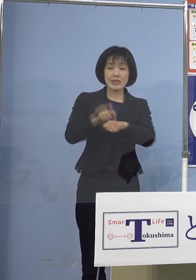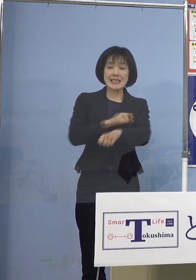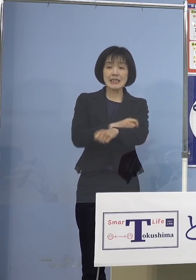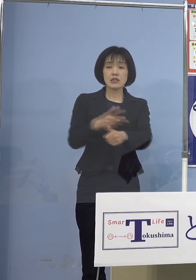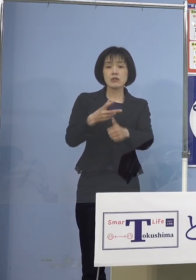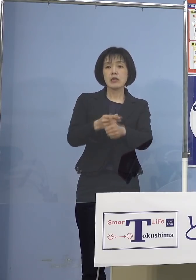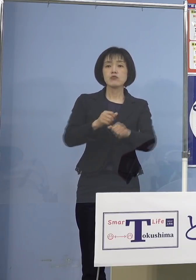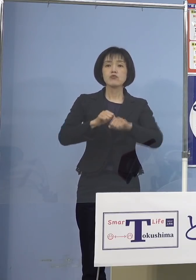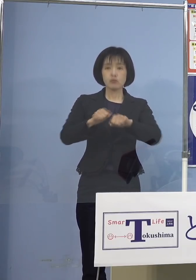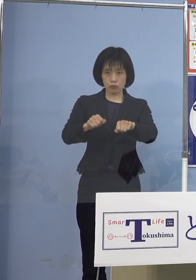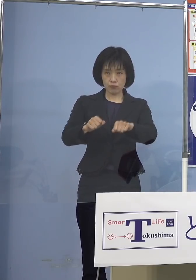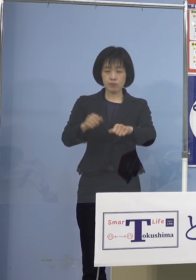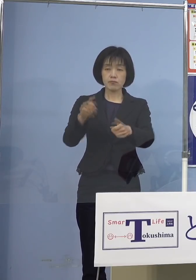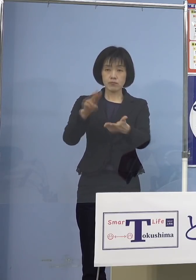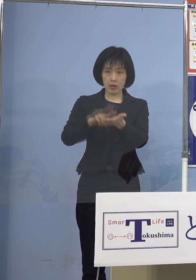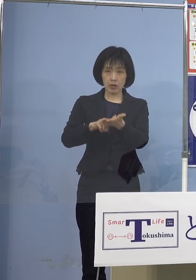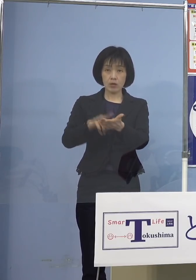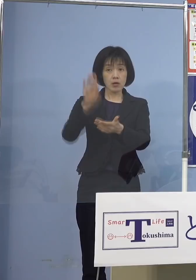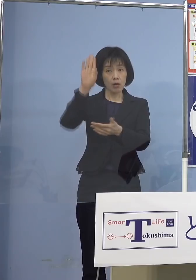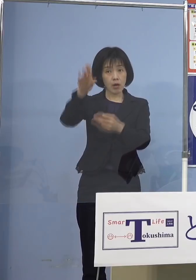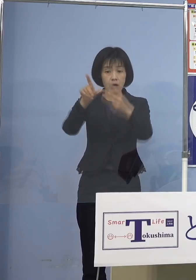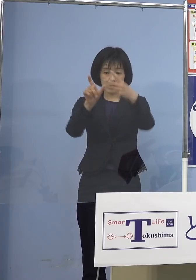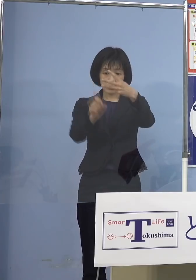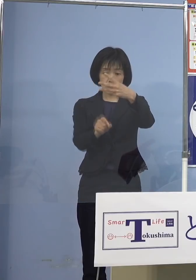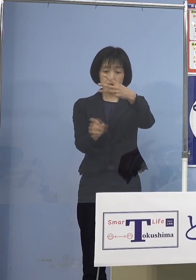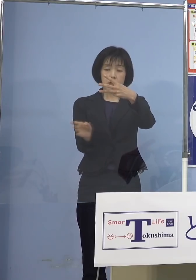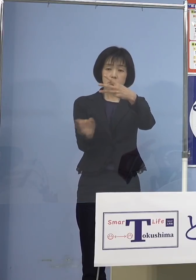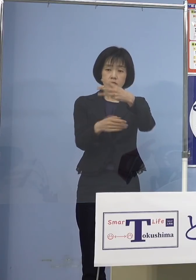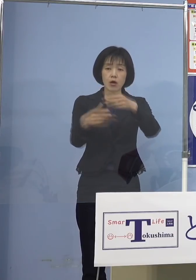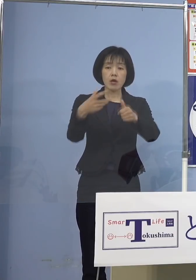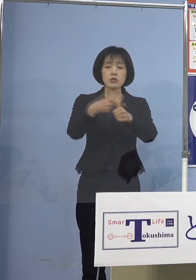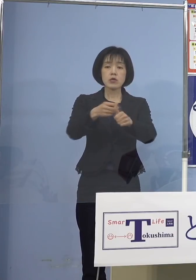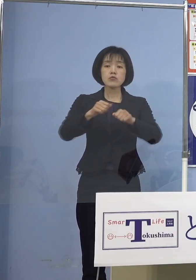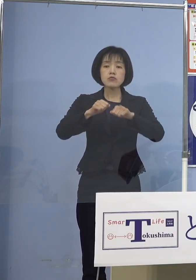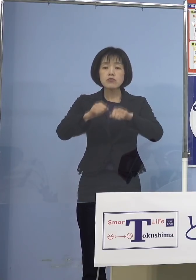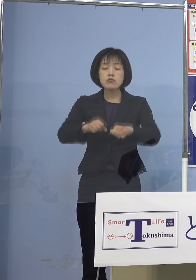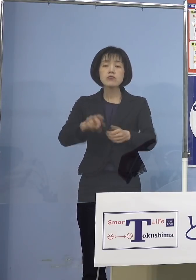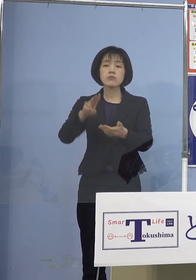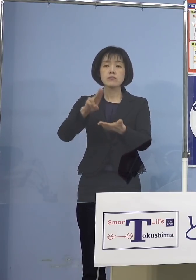3月から接種が開始される方針が 決まりました